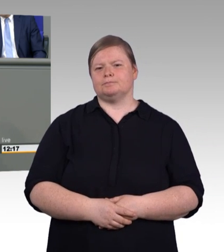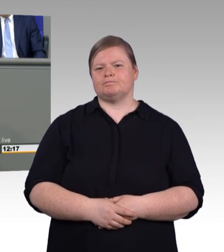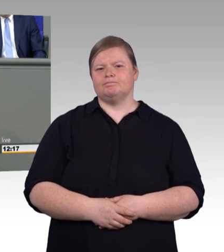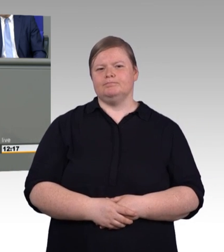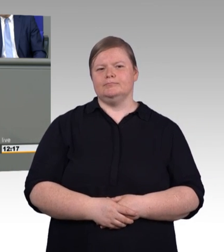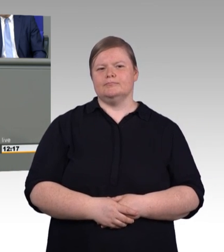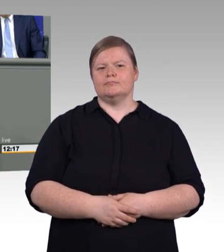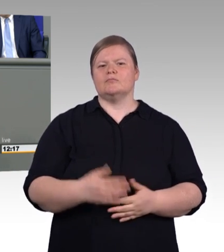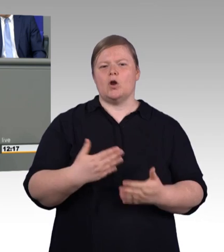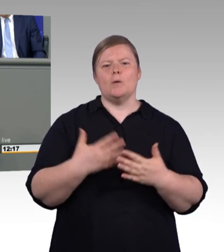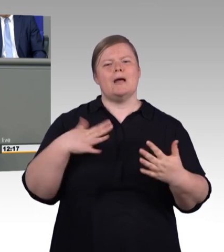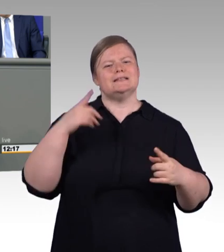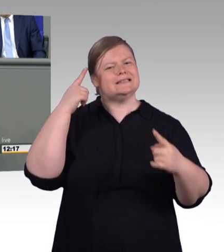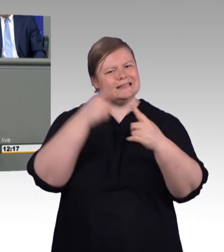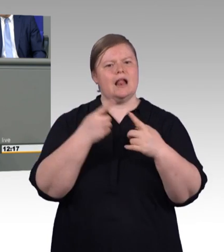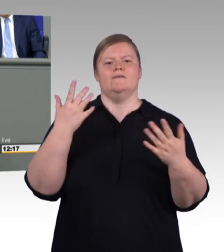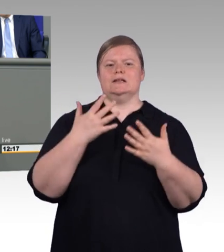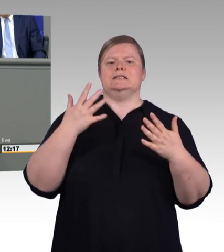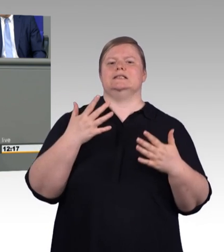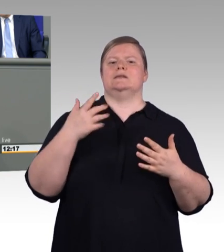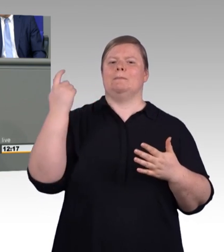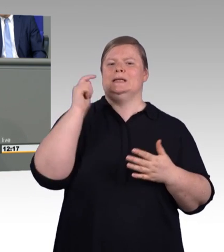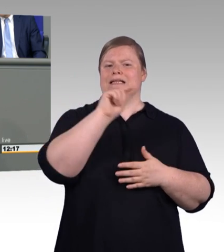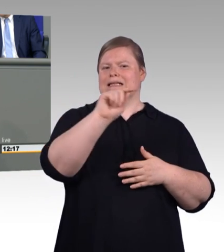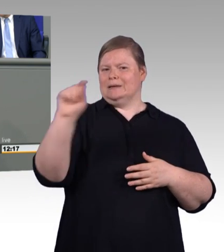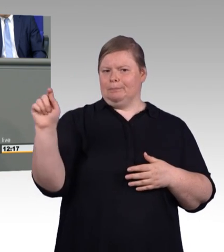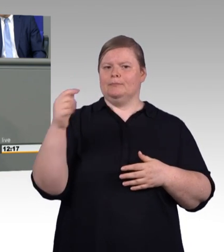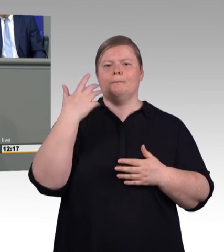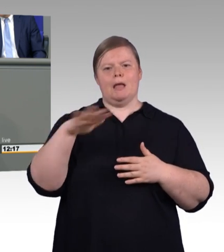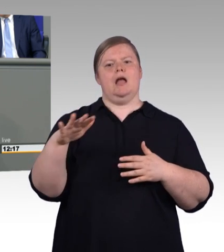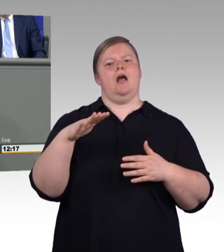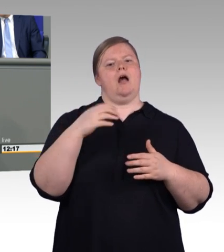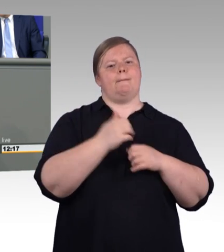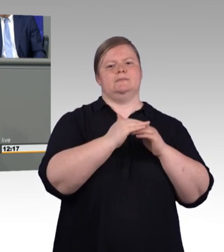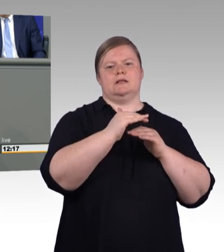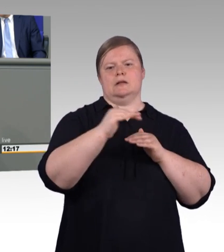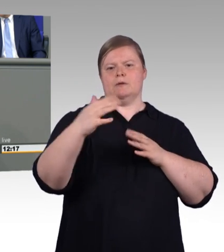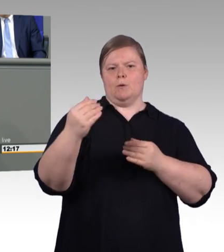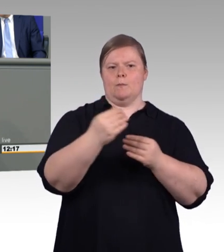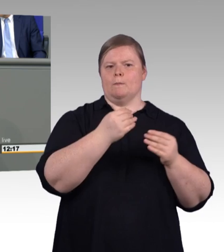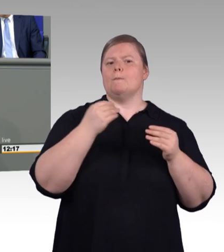Der erste Vorschlag aus dem Bildungsministerium, die Mindestausbildungsvergütung am Schüler-Bafög anzulehnen, der war ja unbrauchbar,